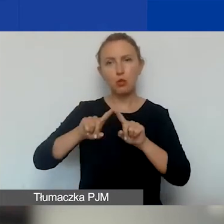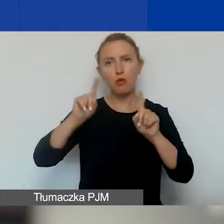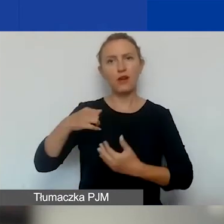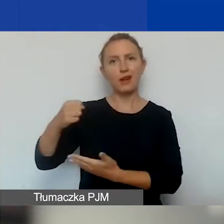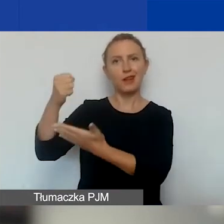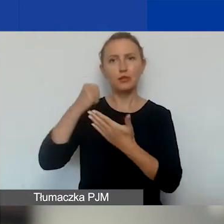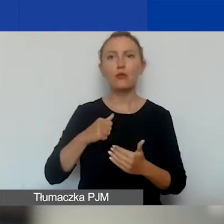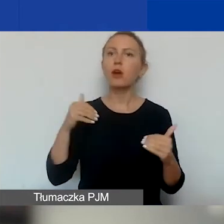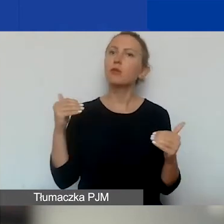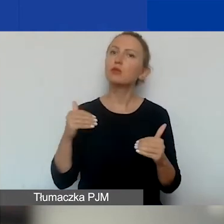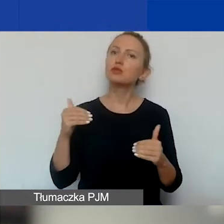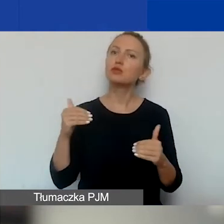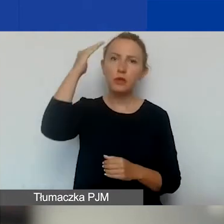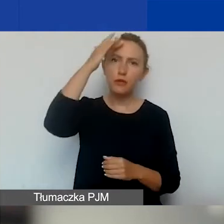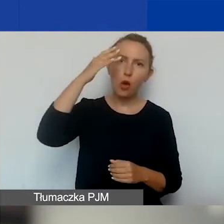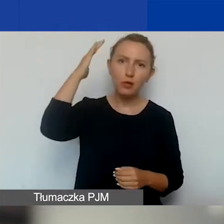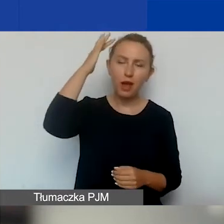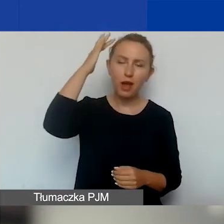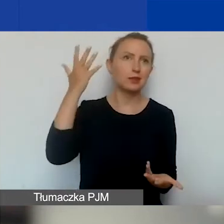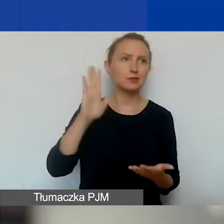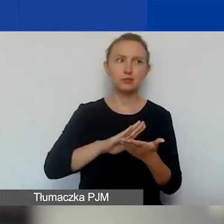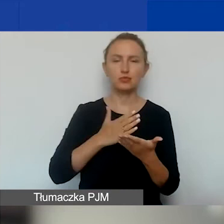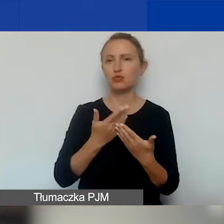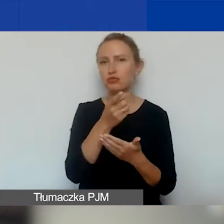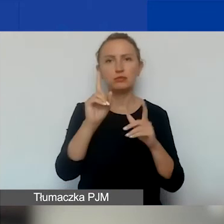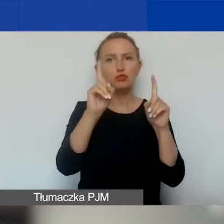Można sobie wyobrazić, że zaczynacie działania